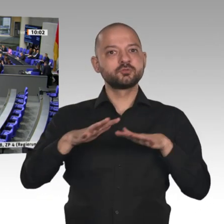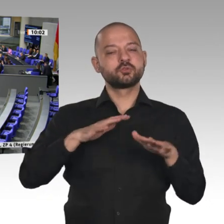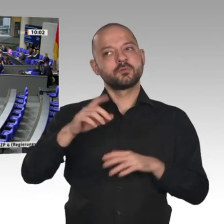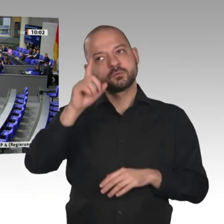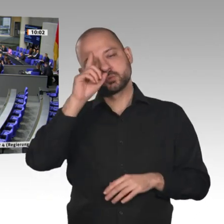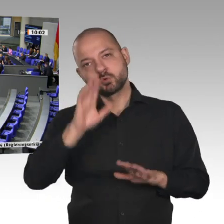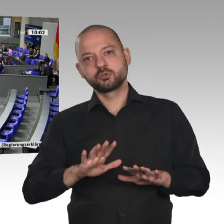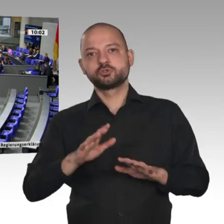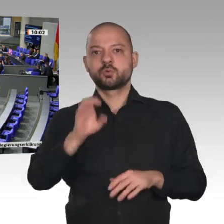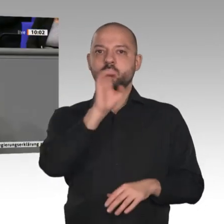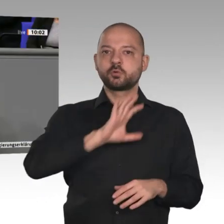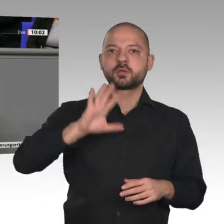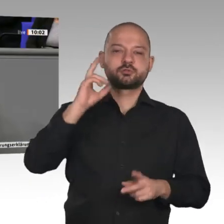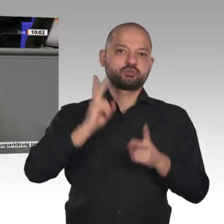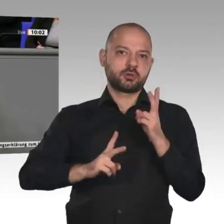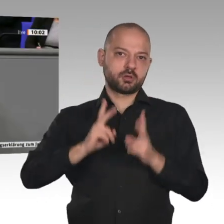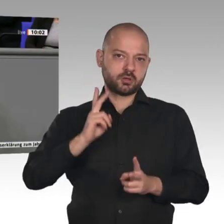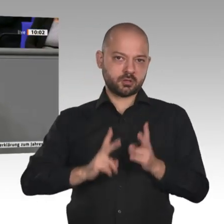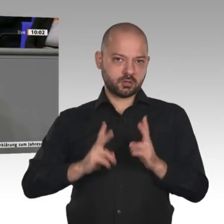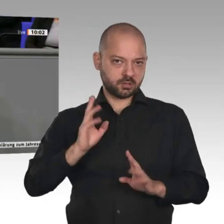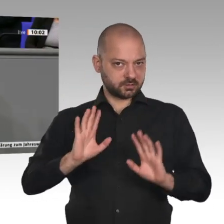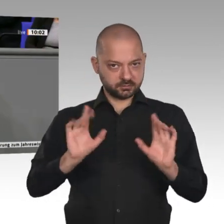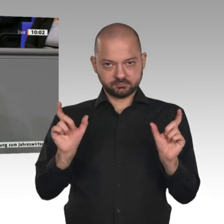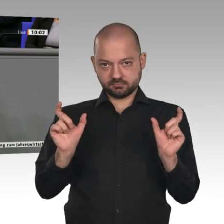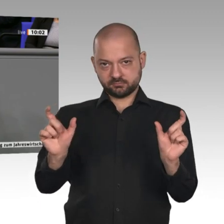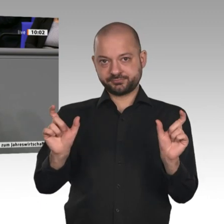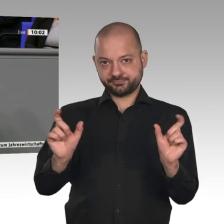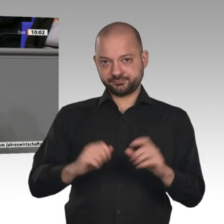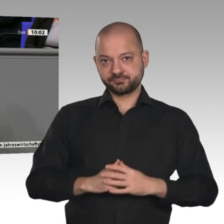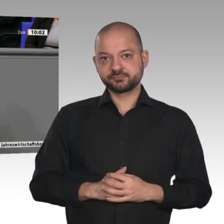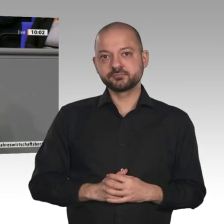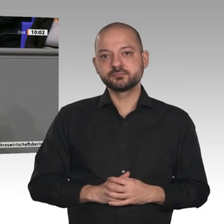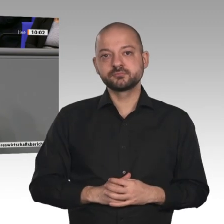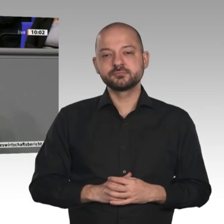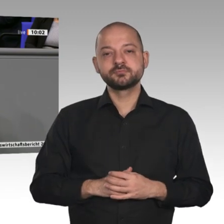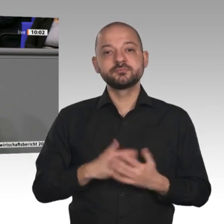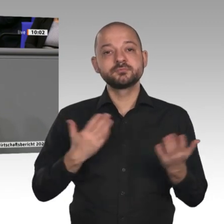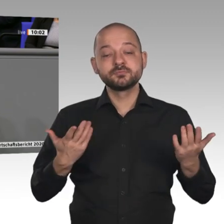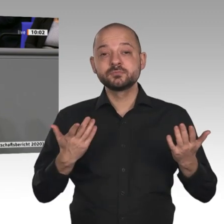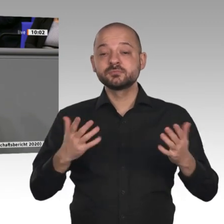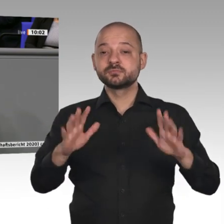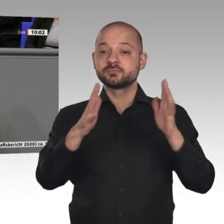Und deshalb, müssen wir alles tun, um die multilateralen Institutionen wieder lebensfähig zu machen.